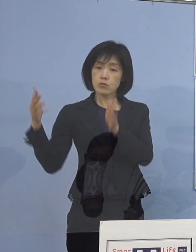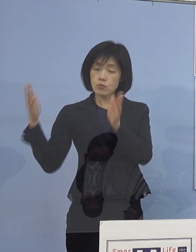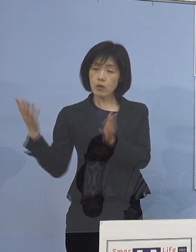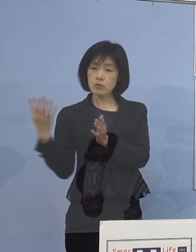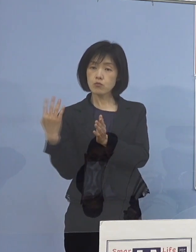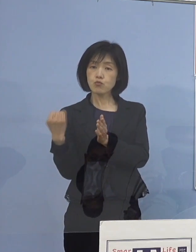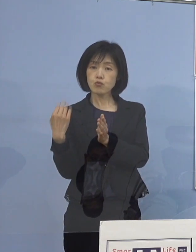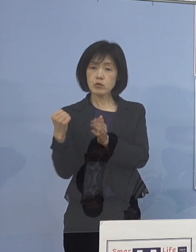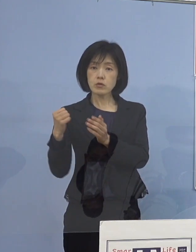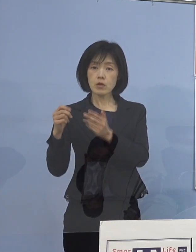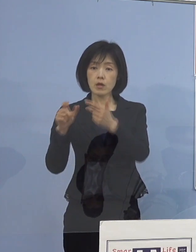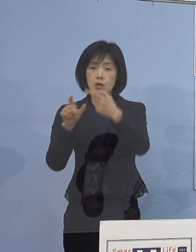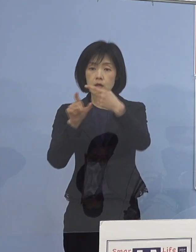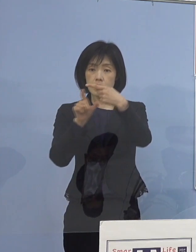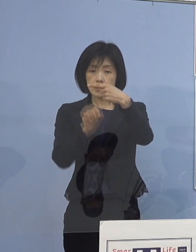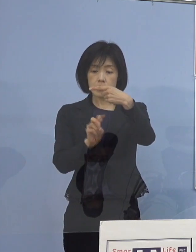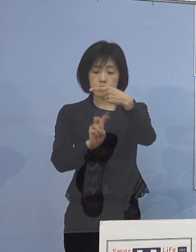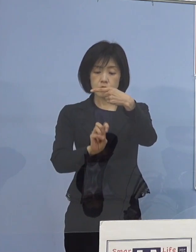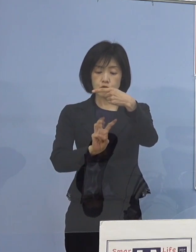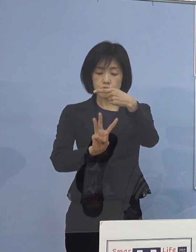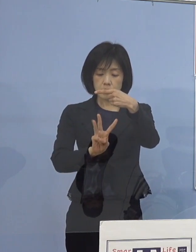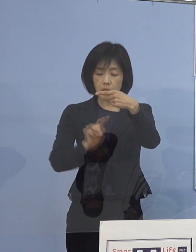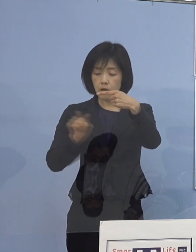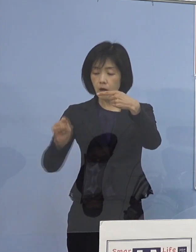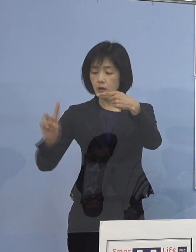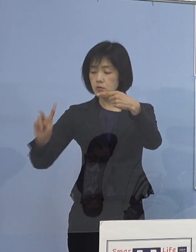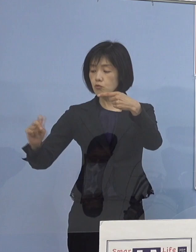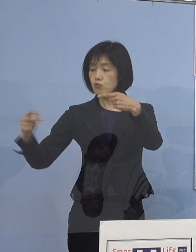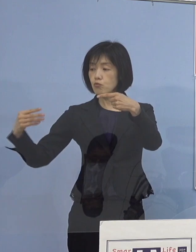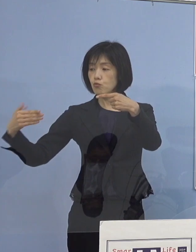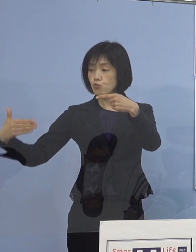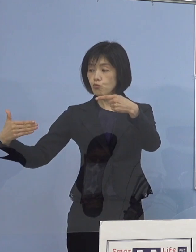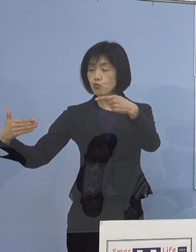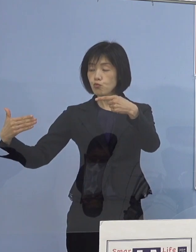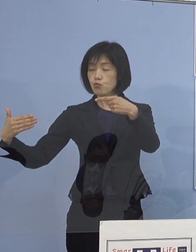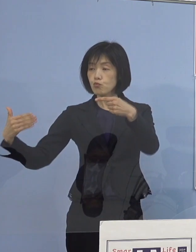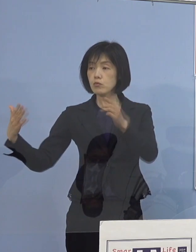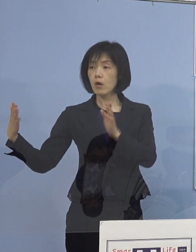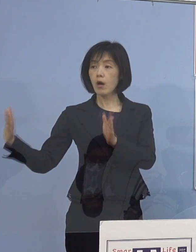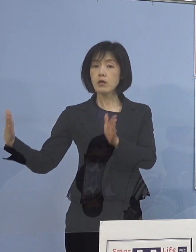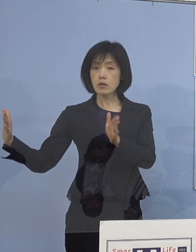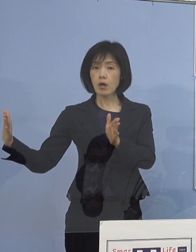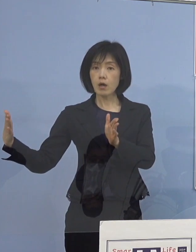1月23日から29日の全体の感染者数と